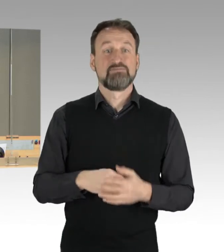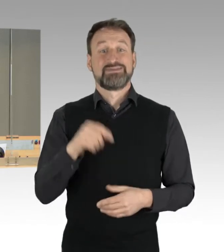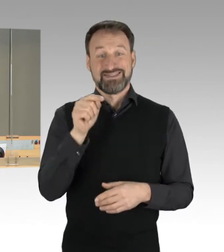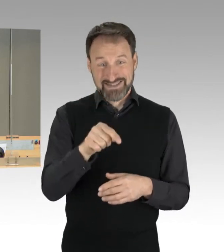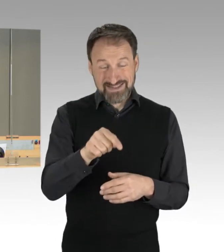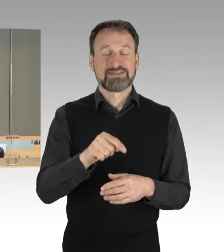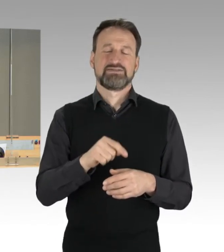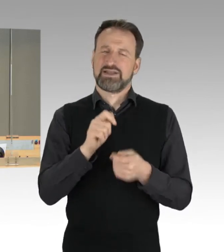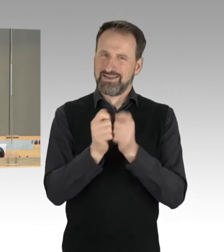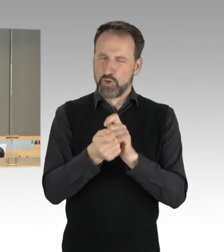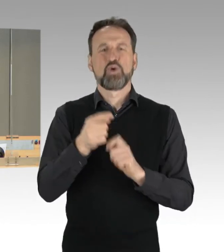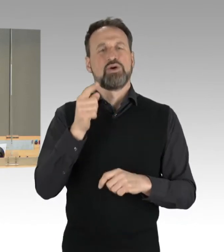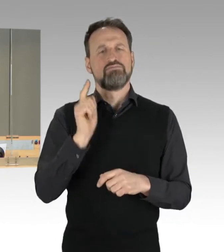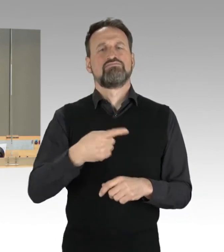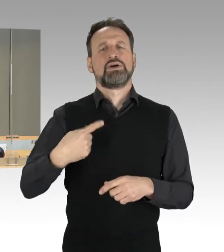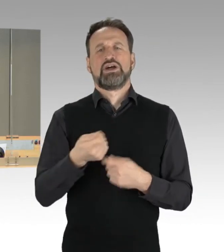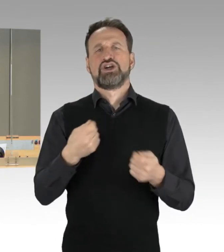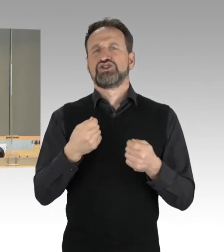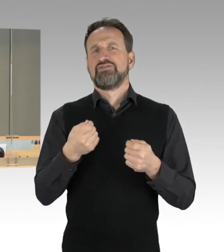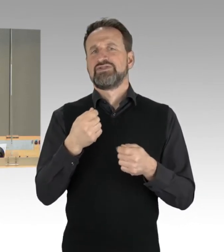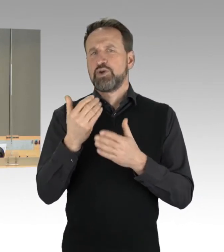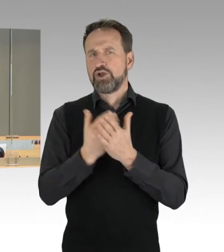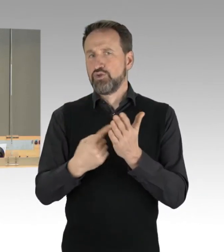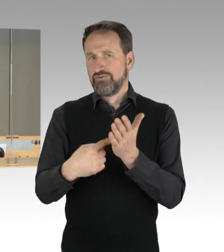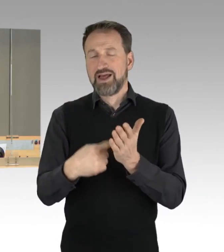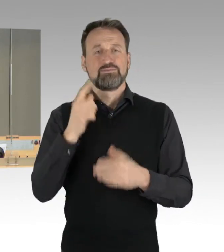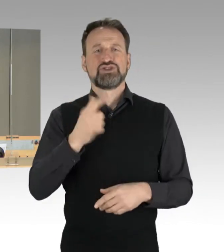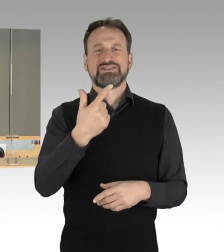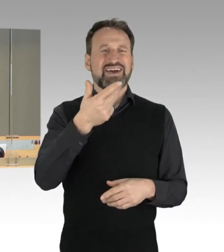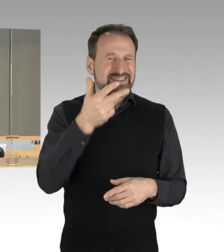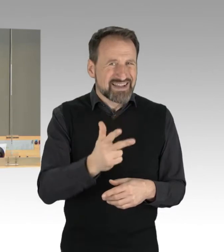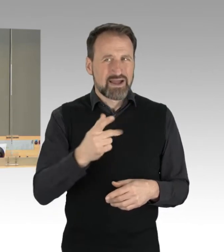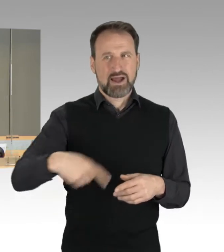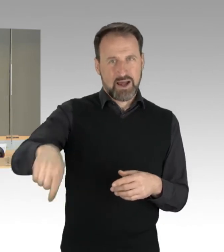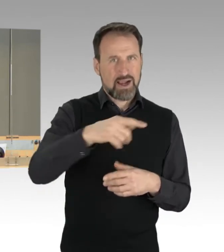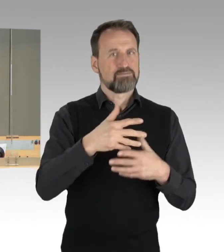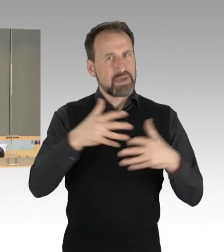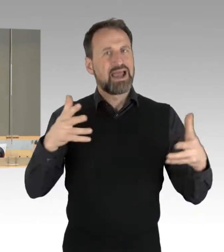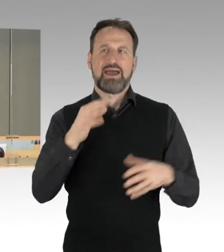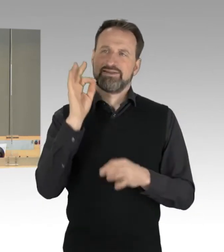erforderliche Mehrheit von zwei Dritteln der Mitglieder des Abgeordnetenhauses vorliegt. Auf die Ihnen zur Verfügung gestellte Konsensliste